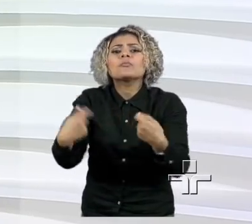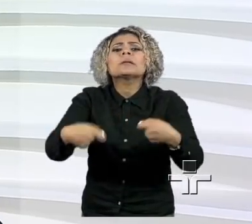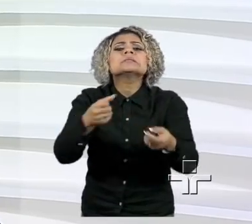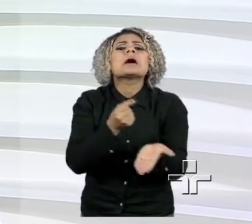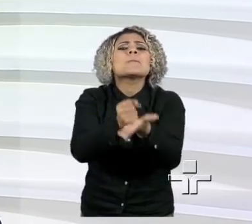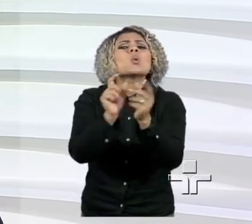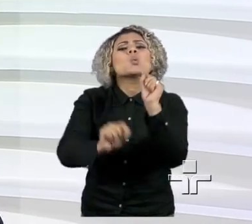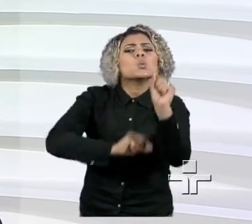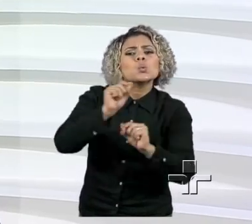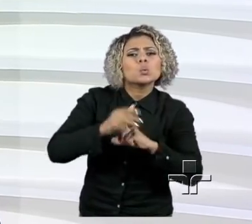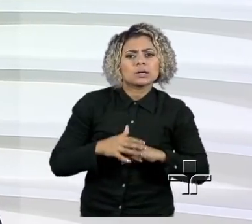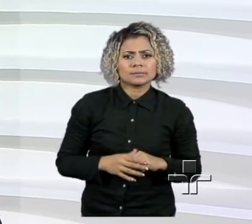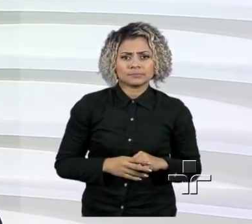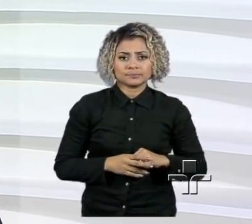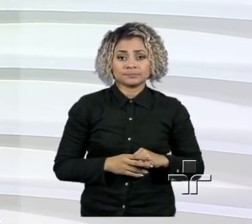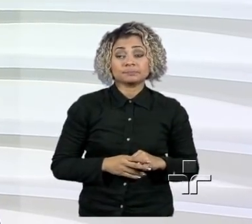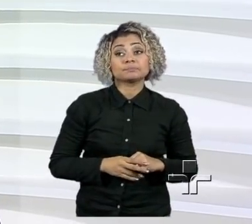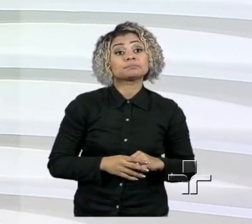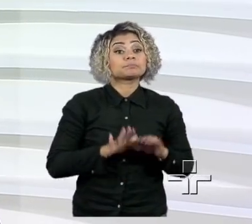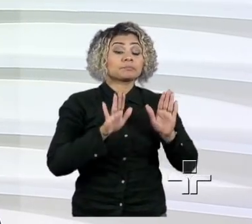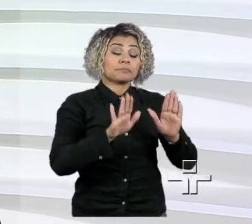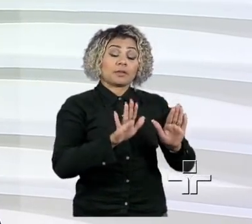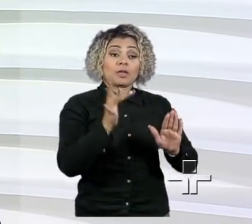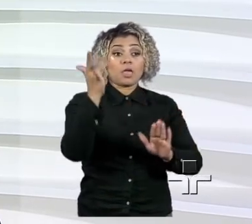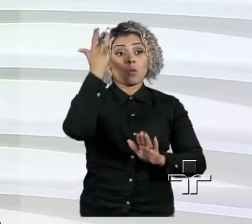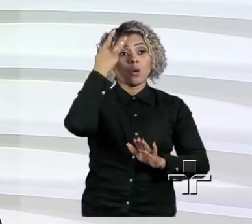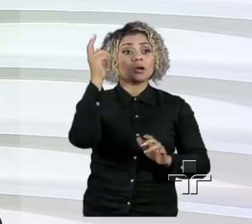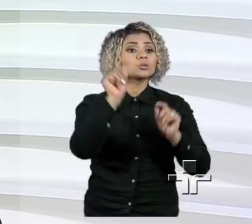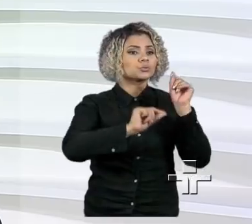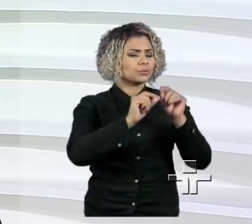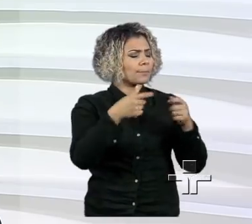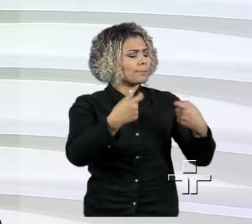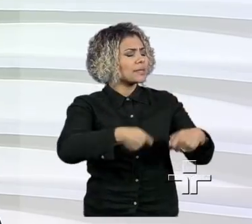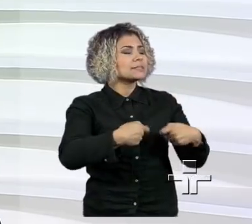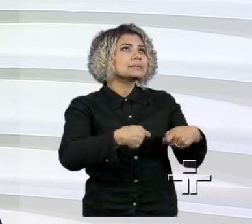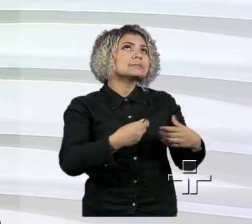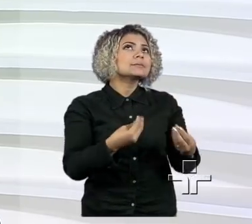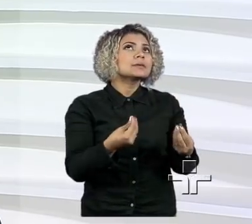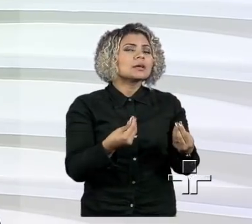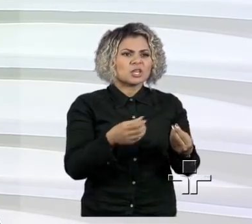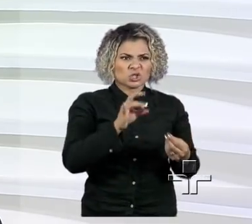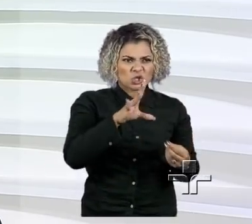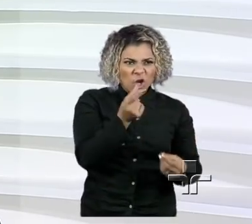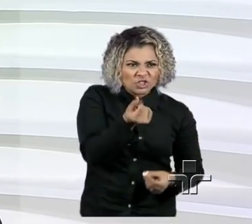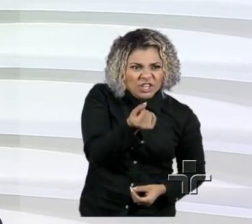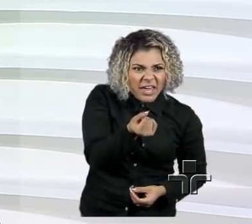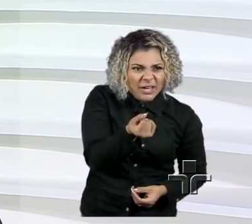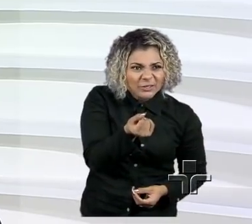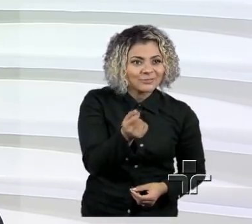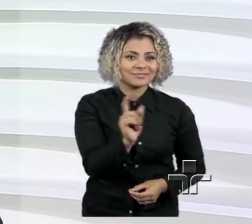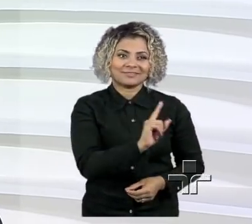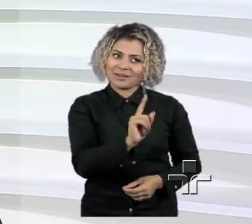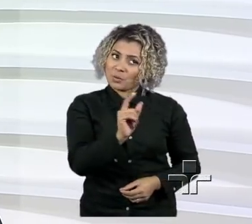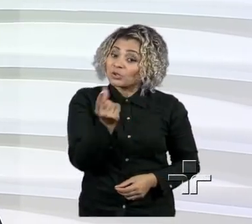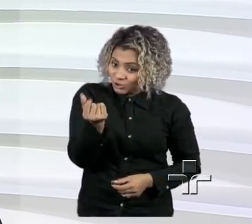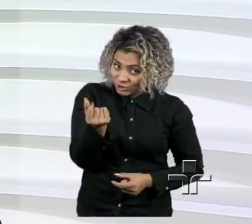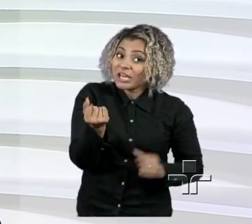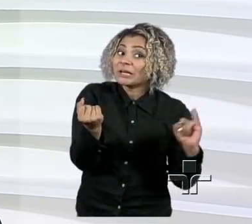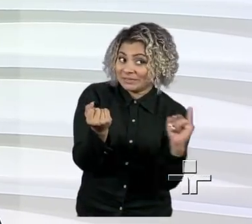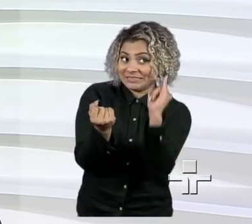Wilson, eu acho que precisa, mais do que capital, que é importante, é bem importante, apesar